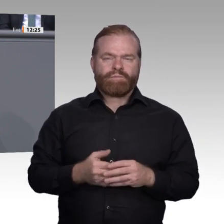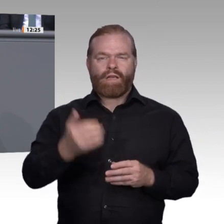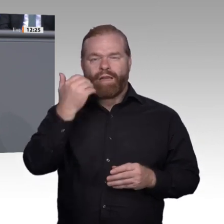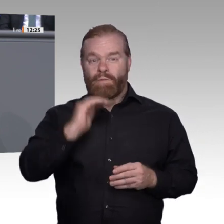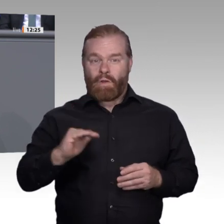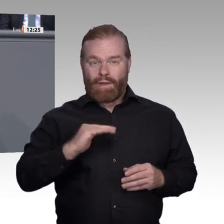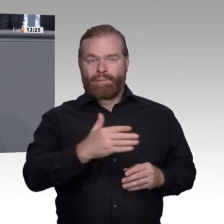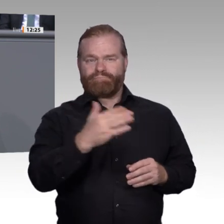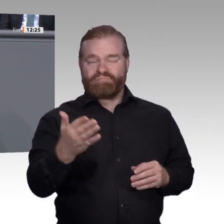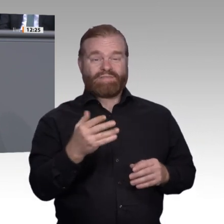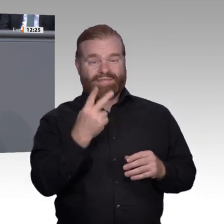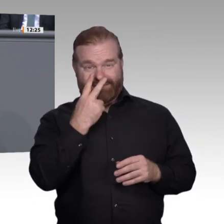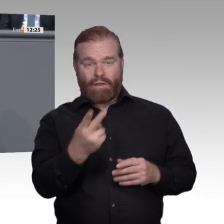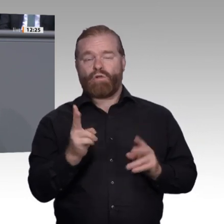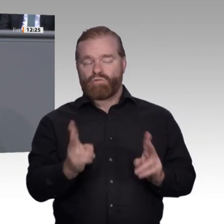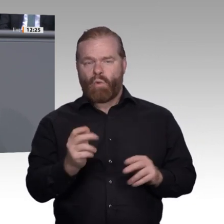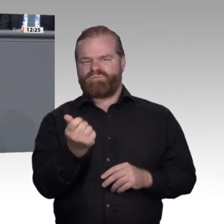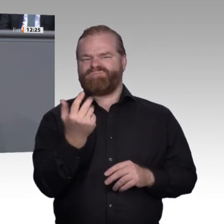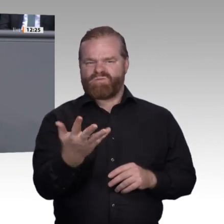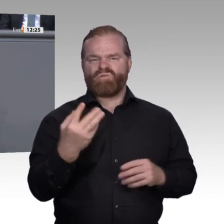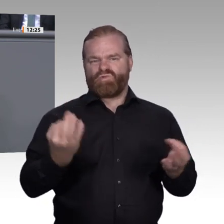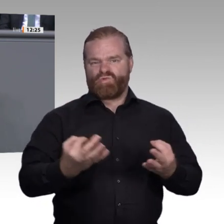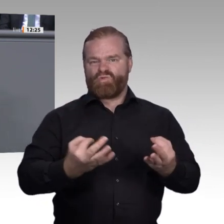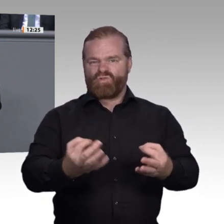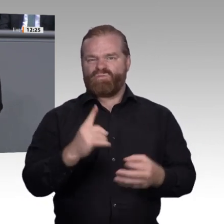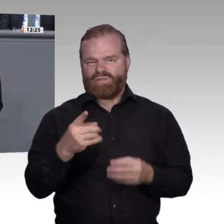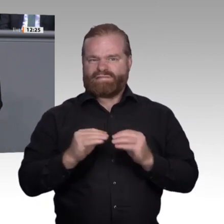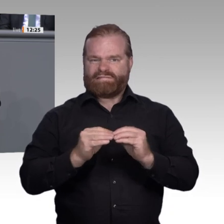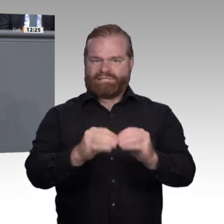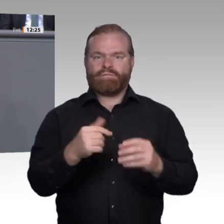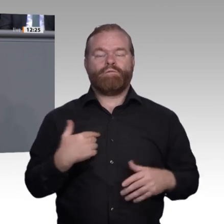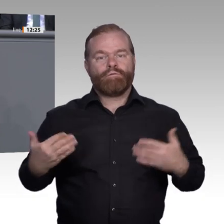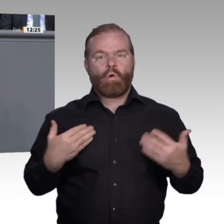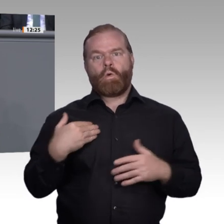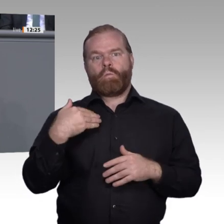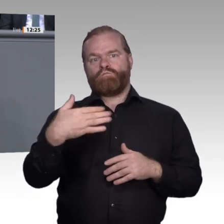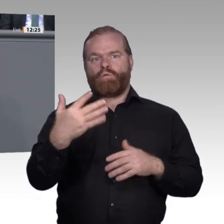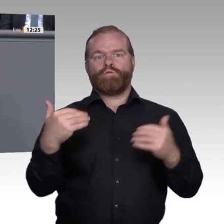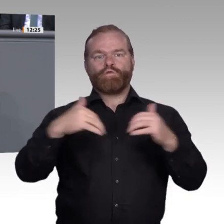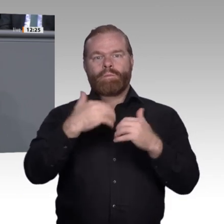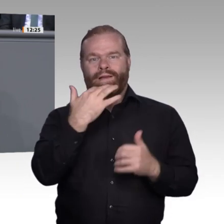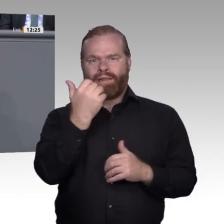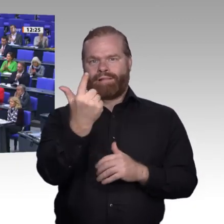Enquete-Kommission „Berufliche Bildung in der digitalen Arbeitswelt“. Herzlichen Dank. Vielen Dank, Frau Kollegin Völlers. – Als nächste Rednerin erhält